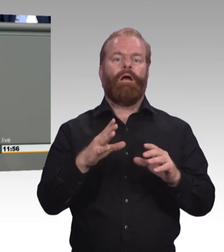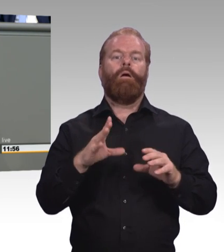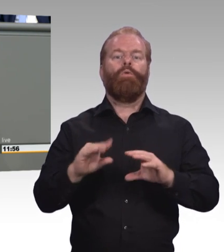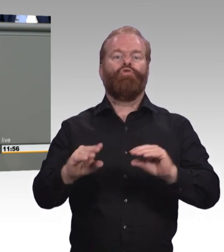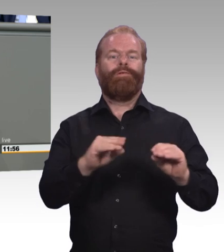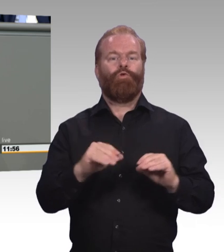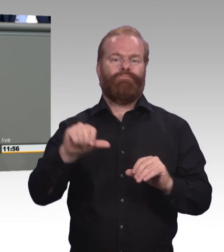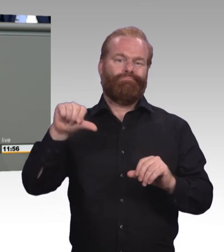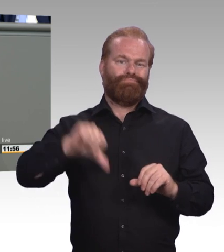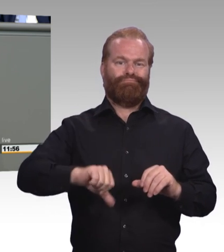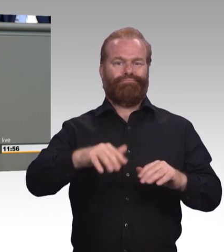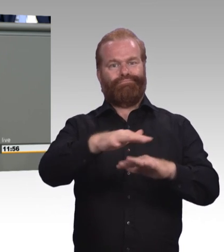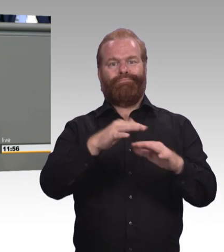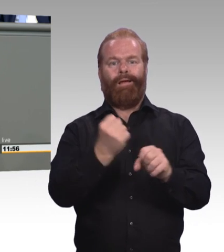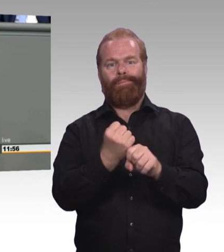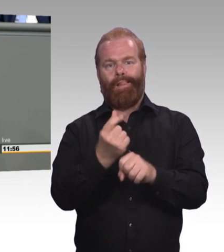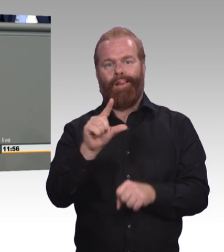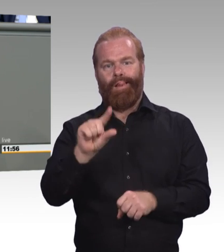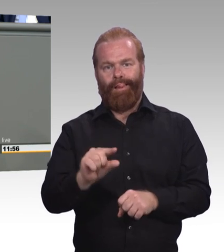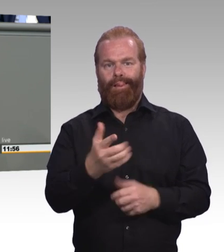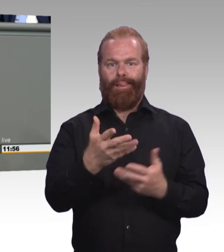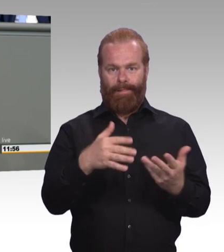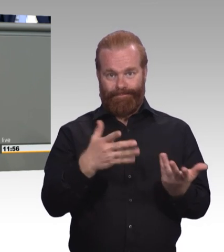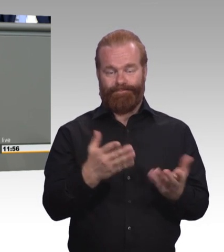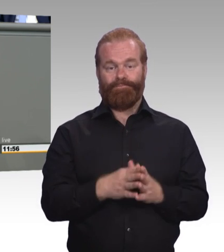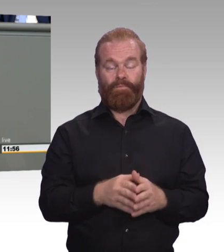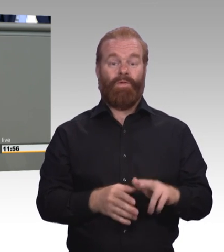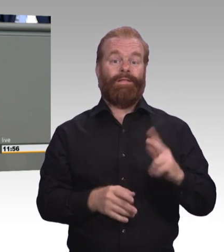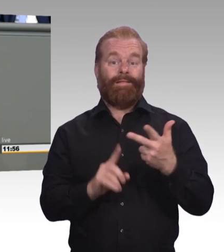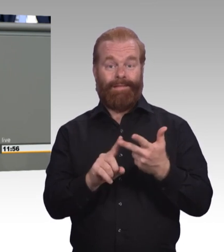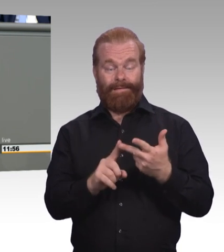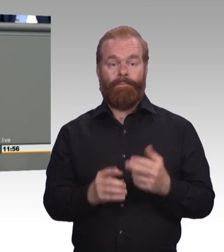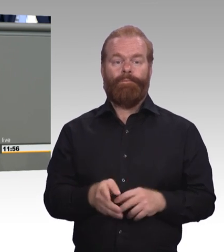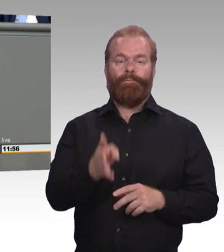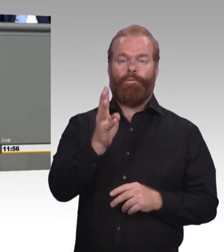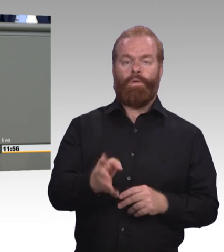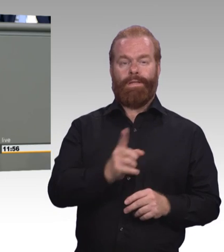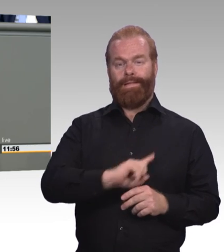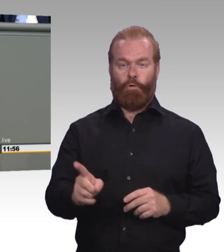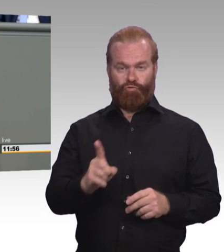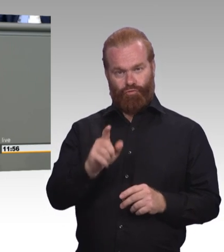Wer bereits in der Schule erfolglos blieb, der bleibt es auch in aller Regel im System der beruflichen Bildung.